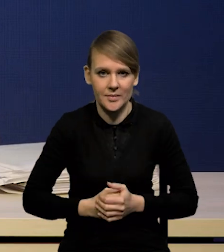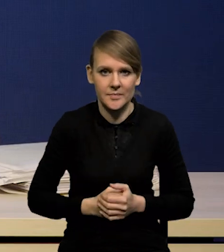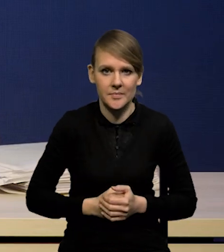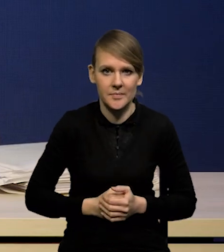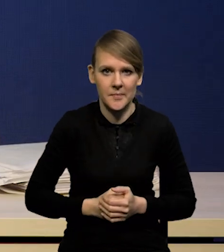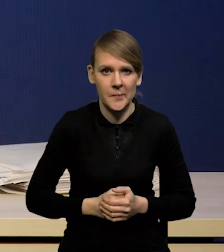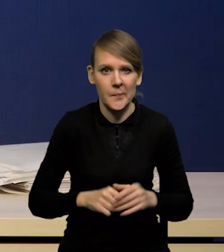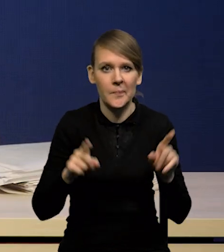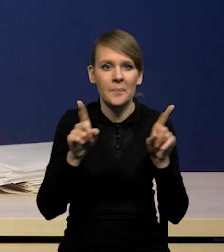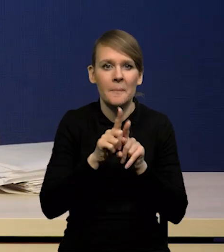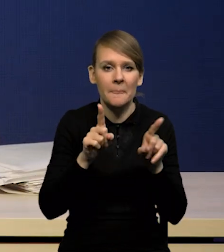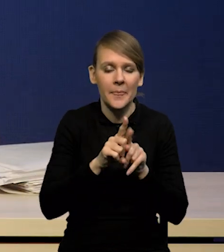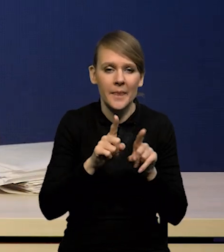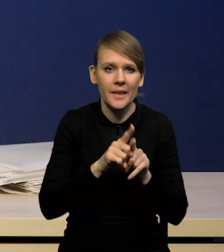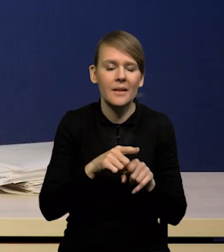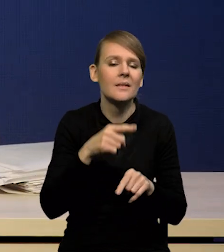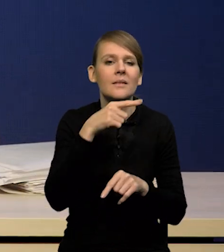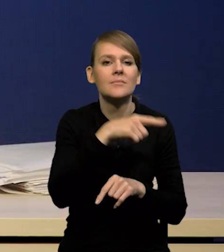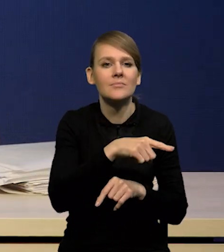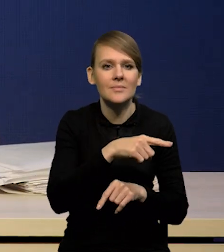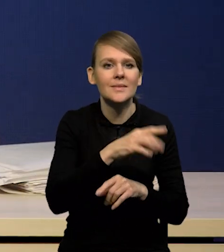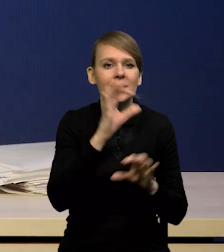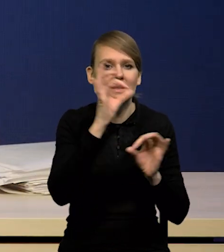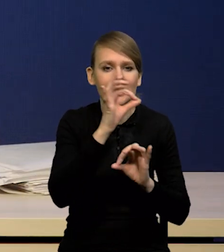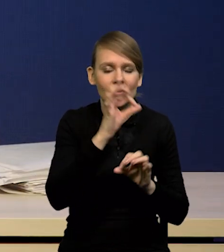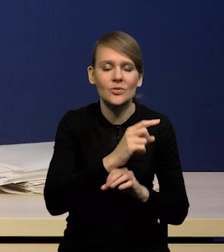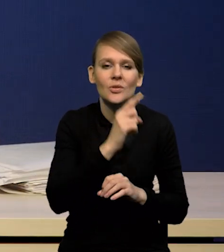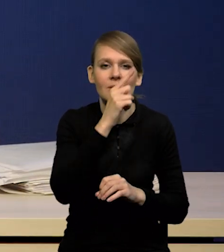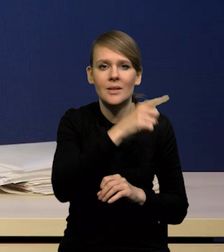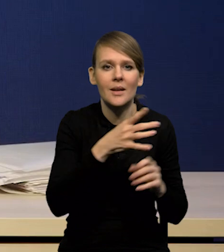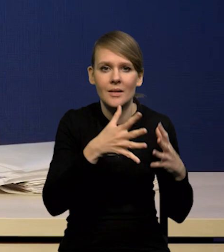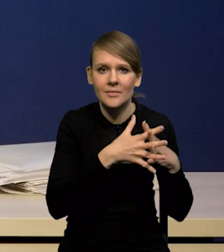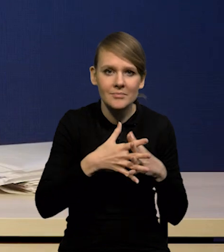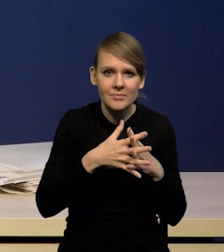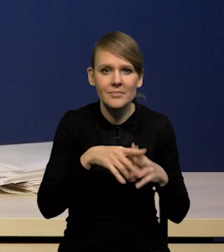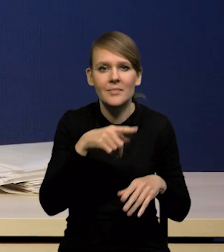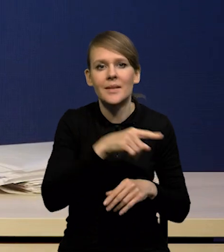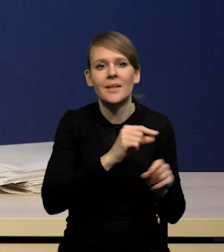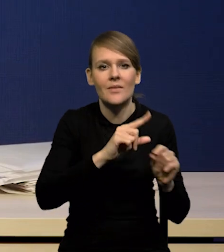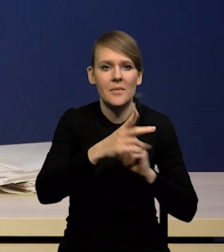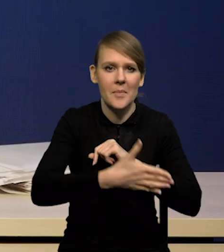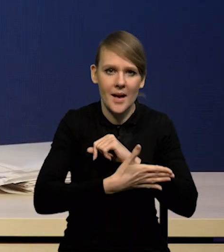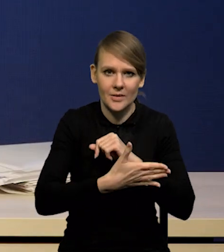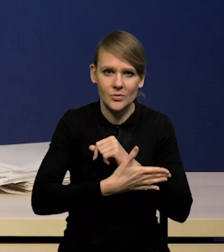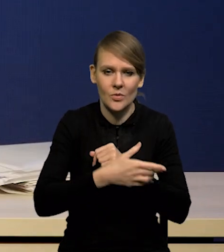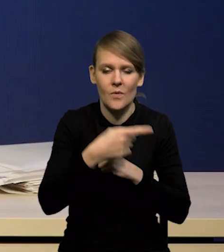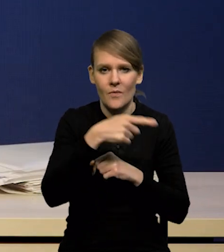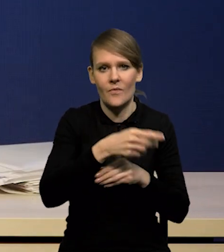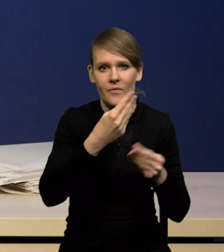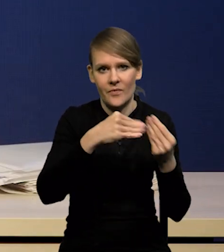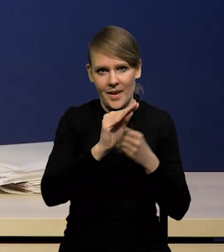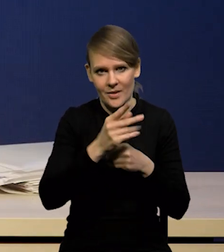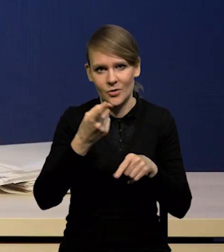ukształtował się PC bazowy w Stanach Zjednoczonych wyżej, niż rynki oczekiwały i trochę wyżej, niż poprzedni odczyt.